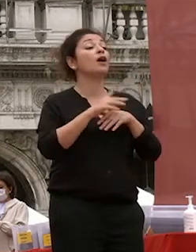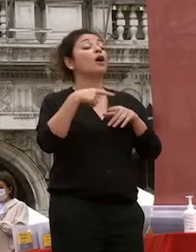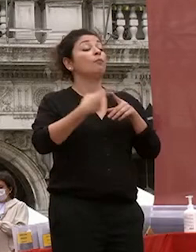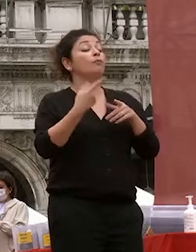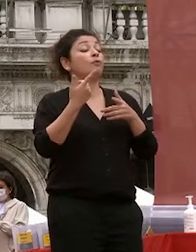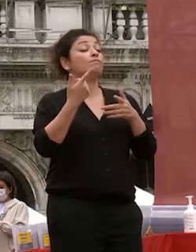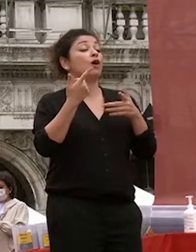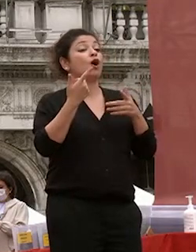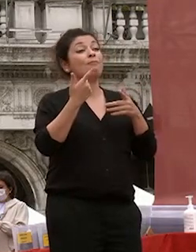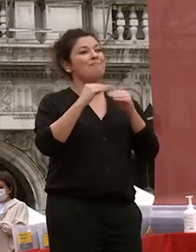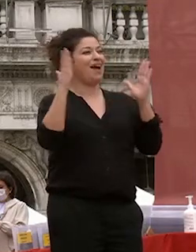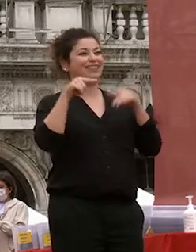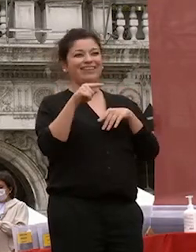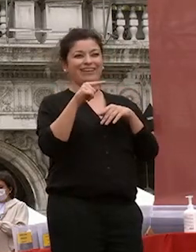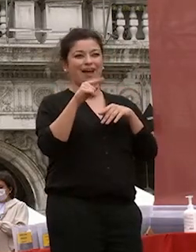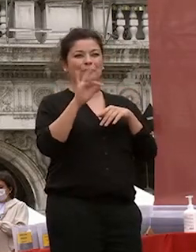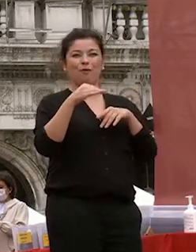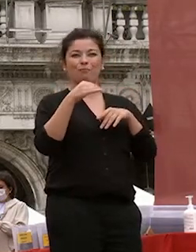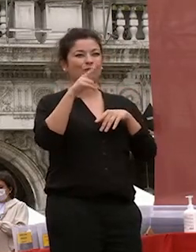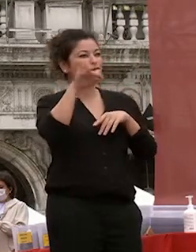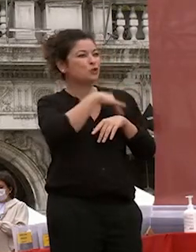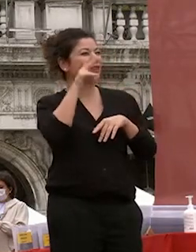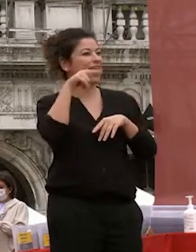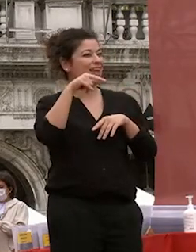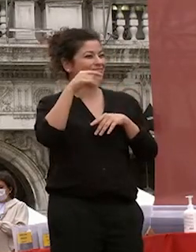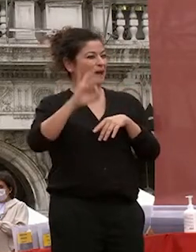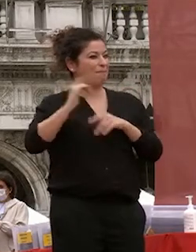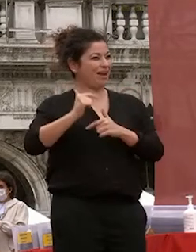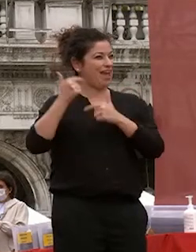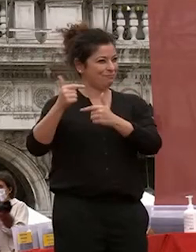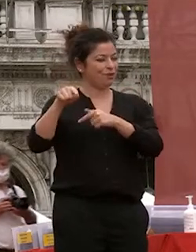lo diceva questa mattina la ragazza che abbiamo premiato la conoscenza e la